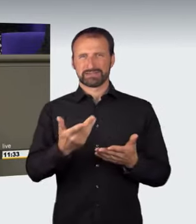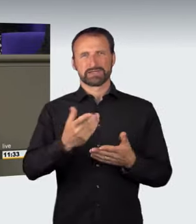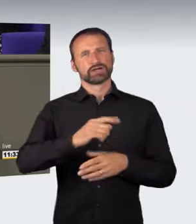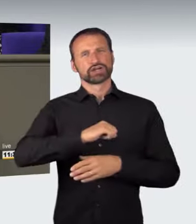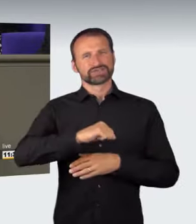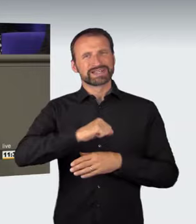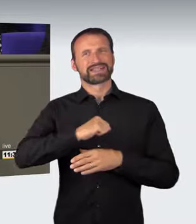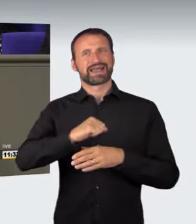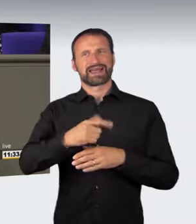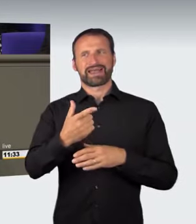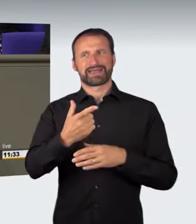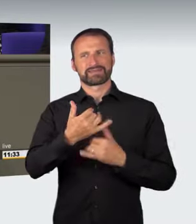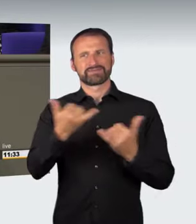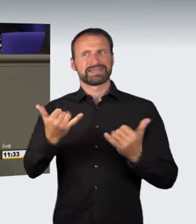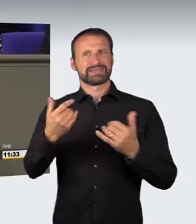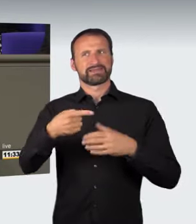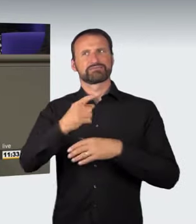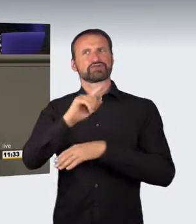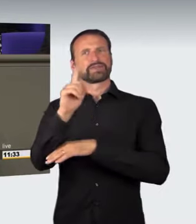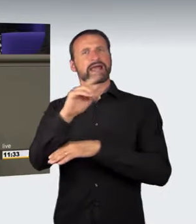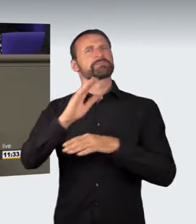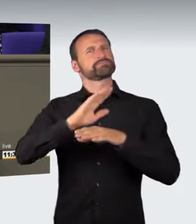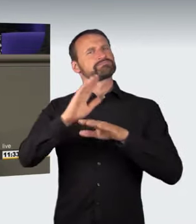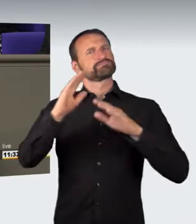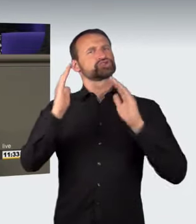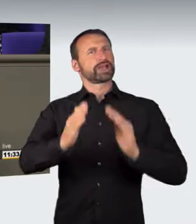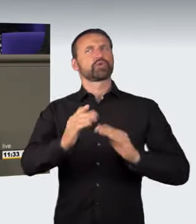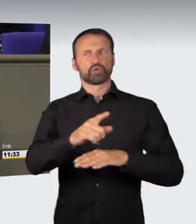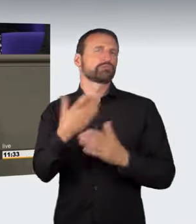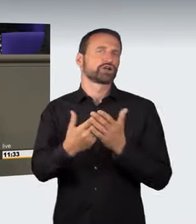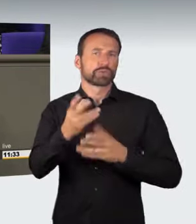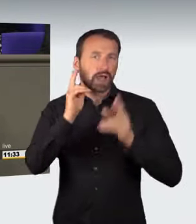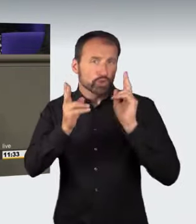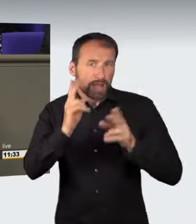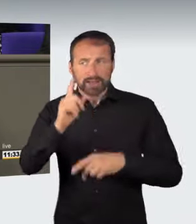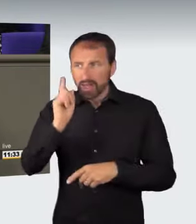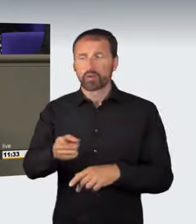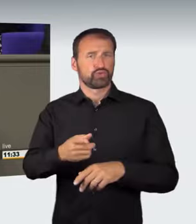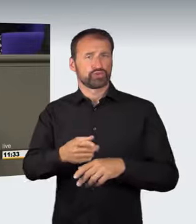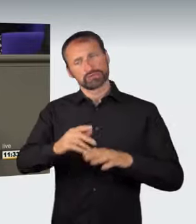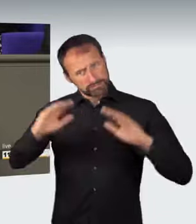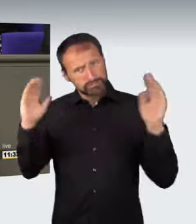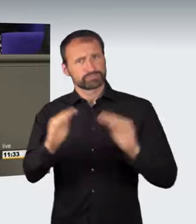auch auf der Autobahn nachdenken sollte. Es gibt eben auch Spinner, die einfach nicht hinter das Lenkrad eines Fahrzeugs gehören.